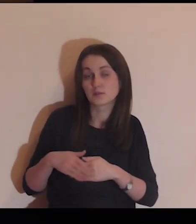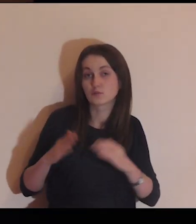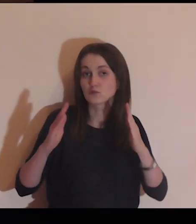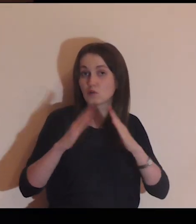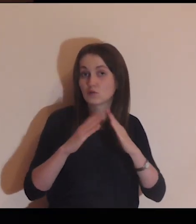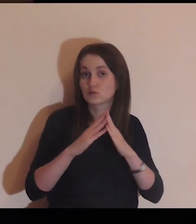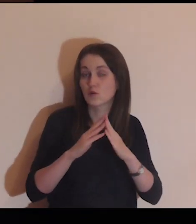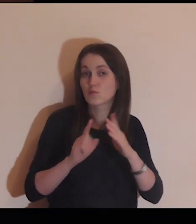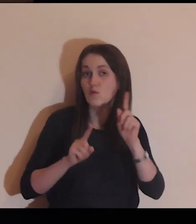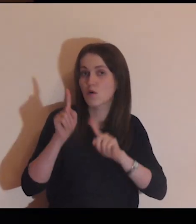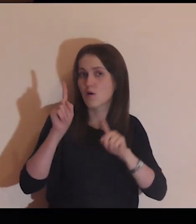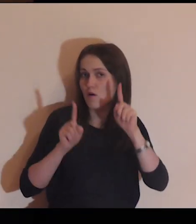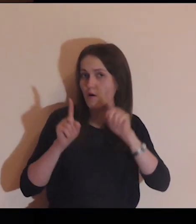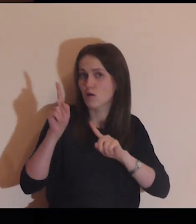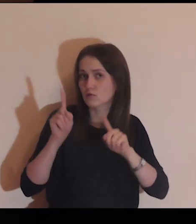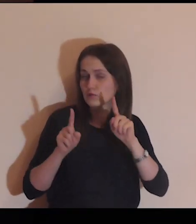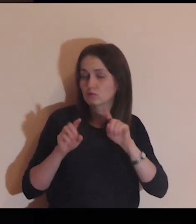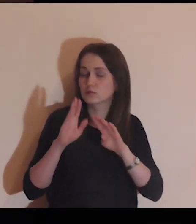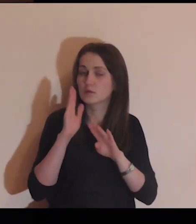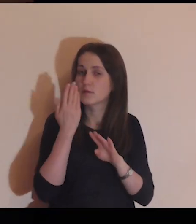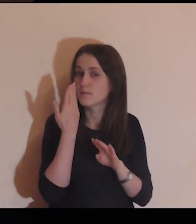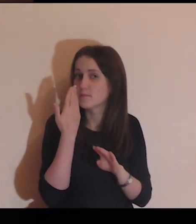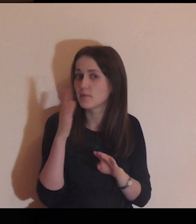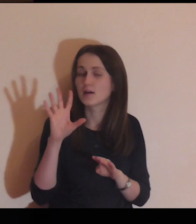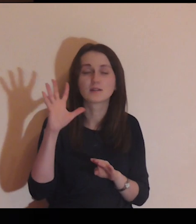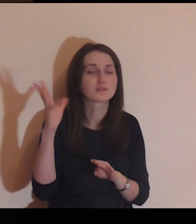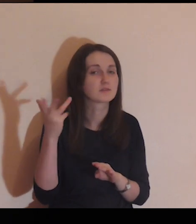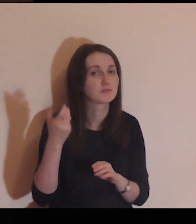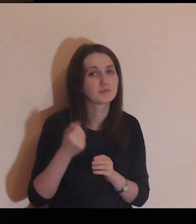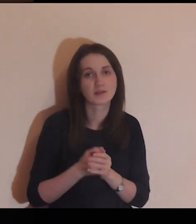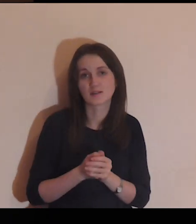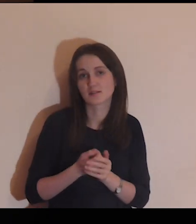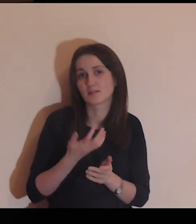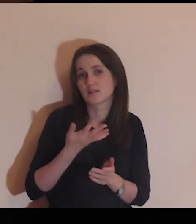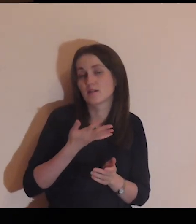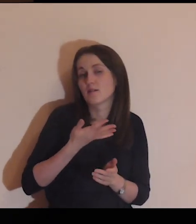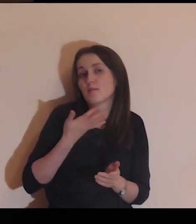Obok domu jest ogród, bardzo piękny,